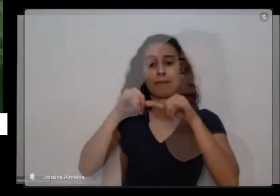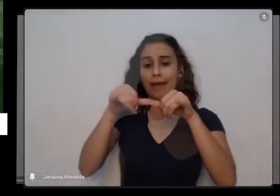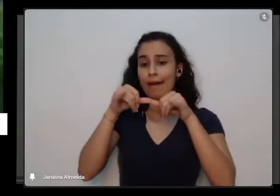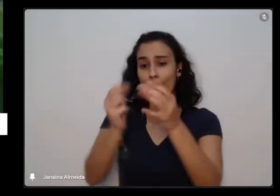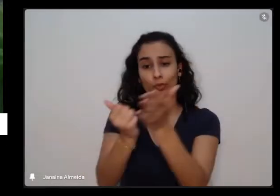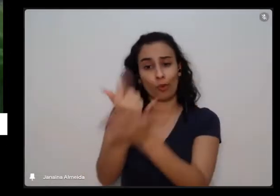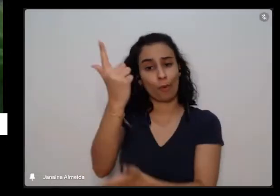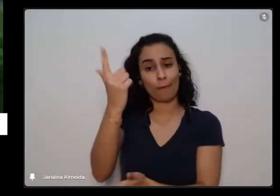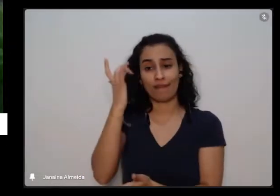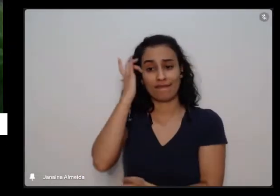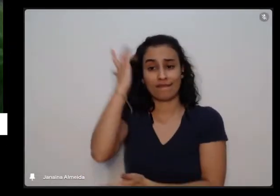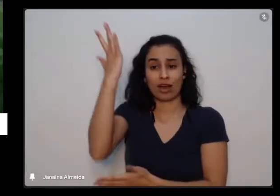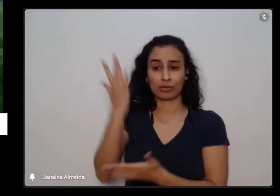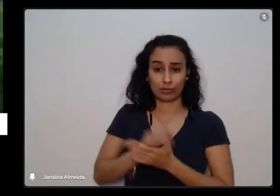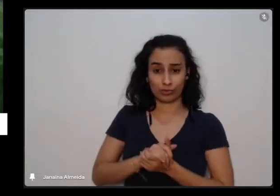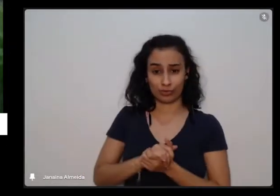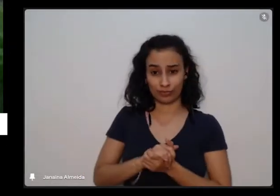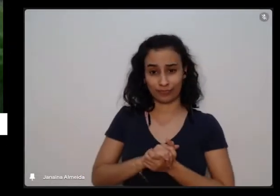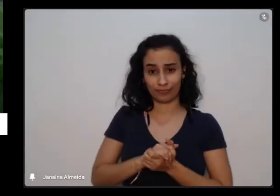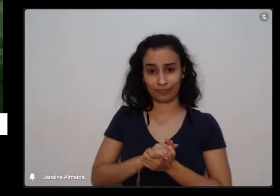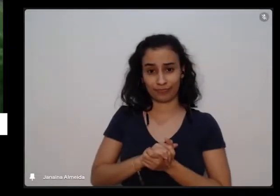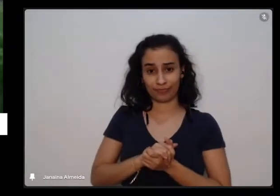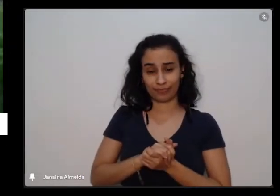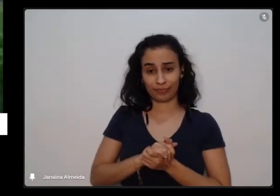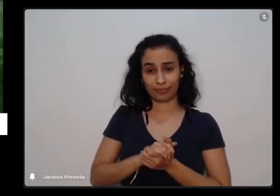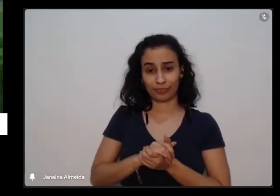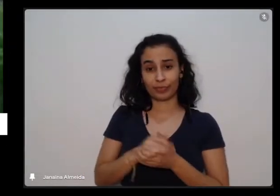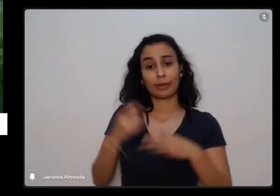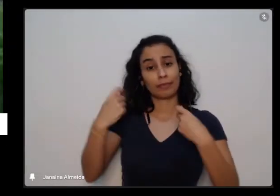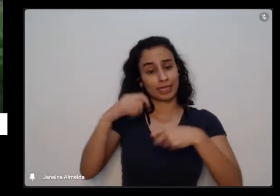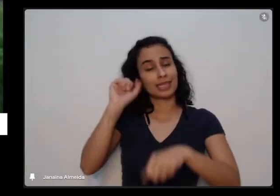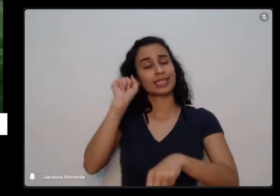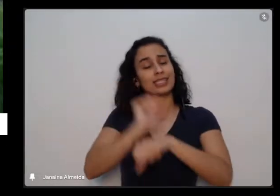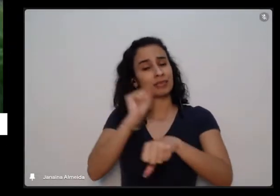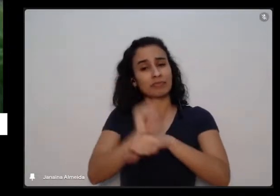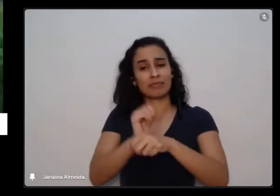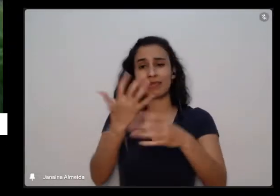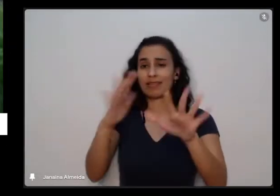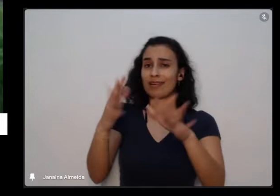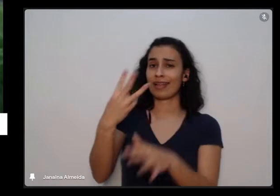e vai ter que esperar pelo menos uns 30 dias os 40 dias para teflon a respeito de tomar